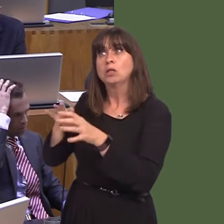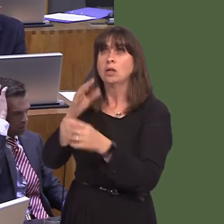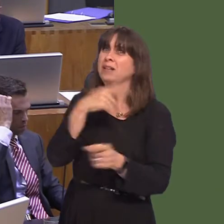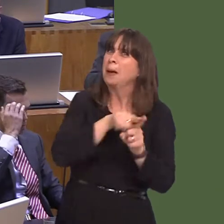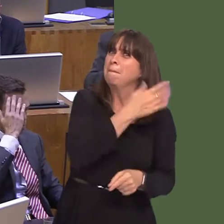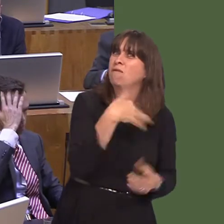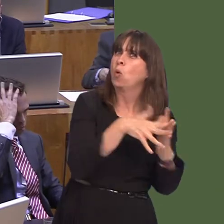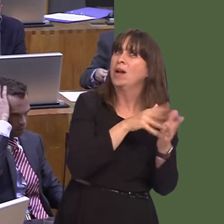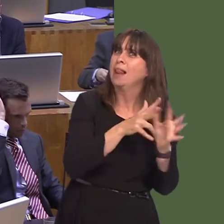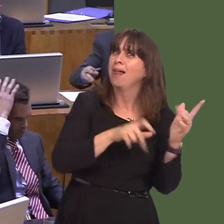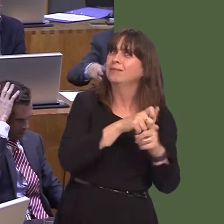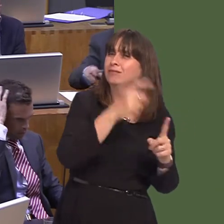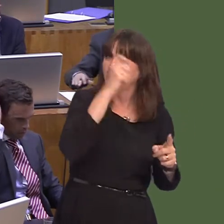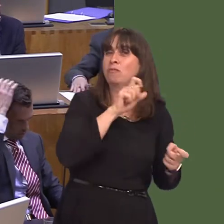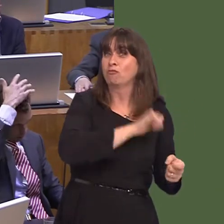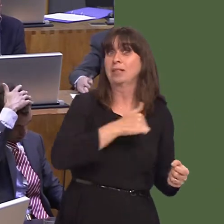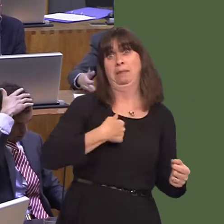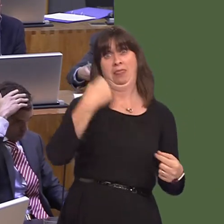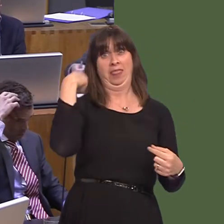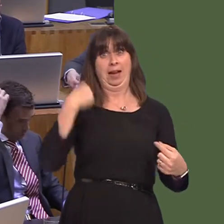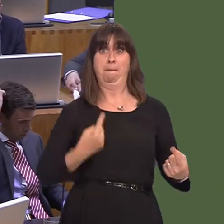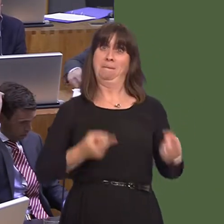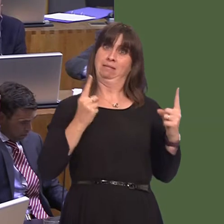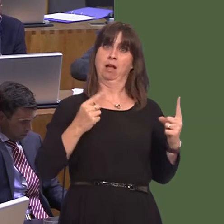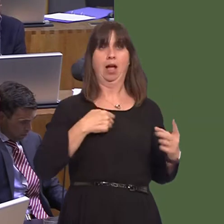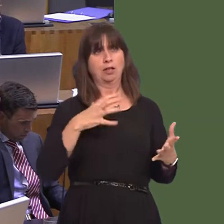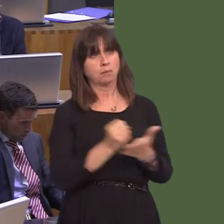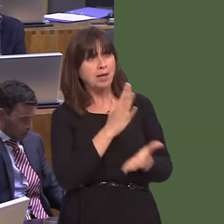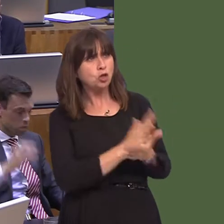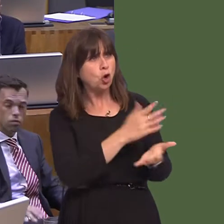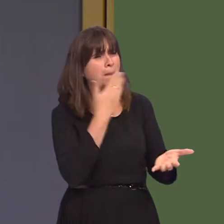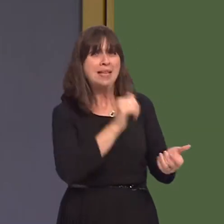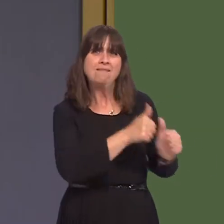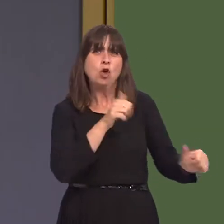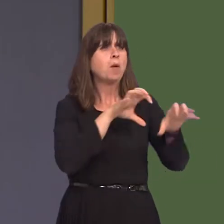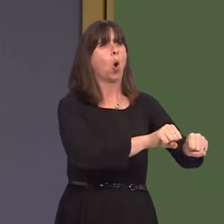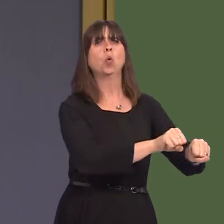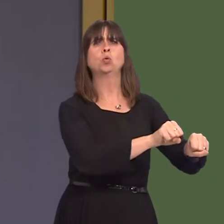yn Hendy Gwyn; fi oedd y Gweinidog ar y pryd a wnaeth sicrhau bod hynny'n digwydd. Roedd